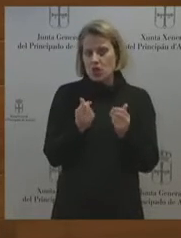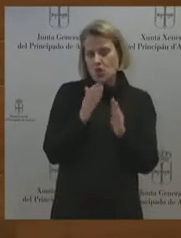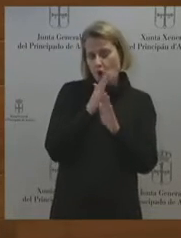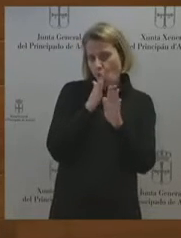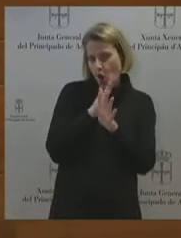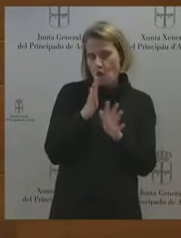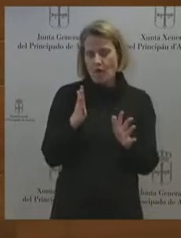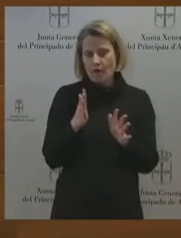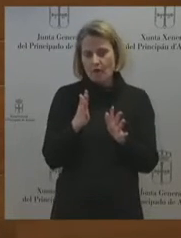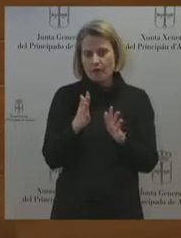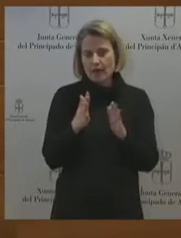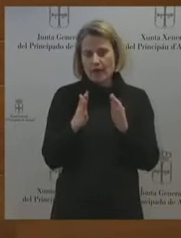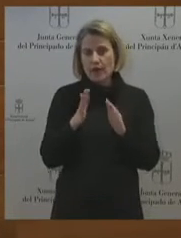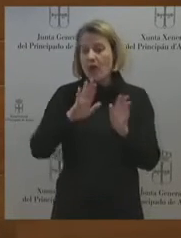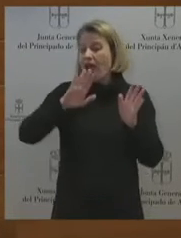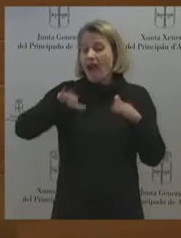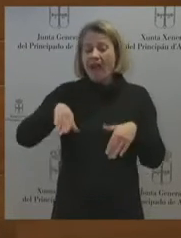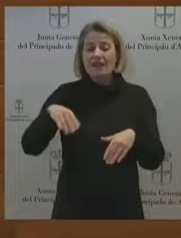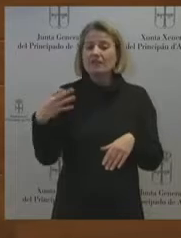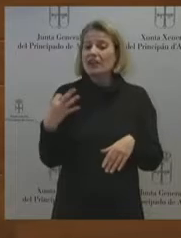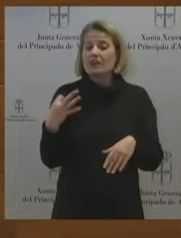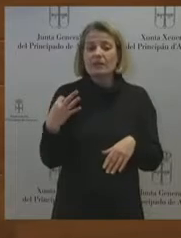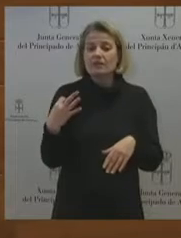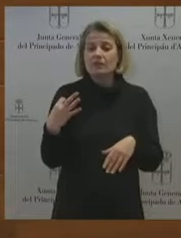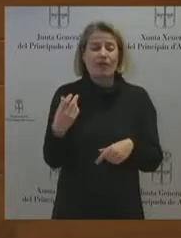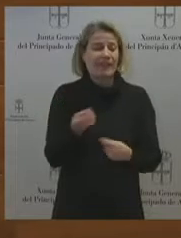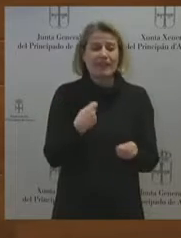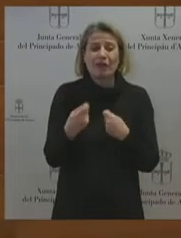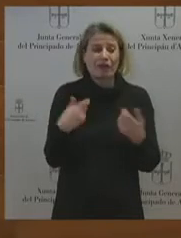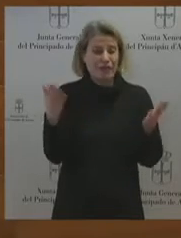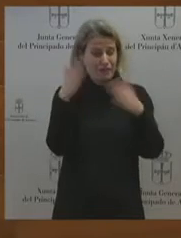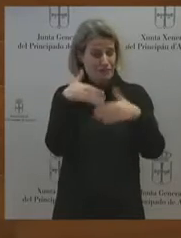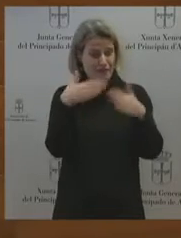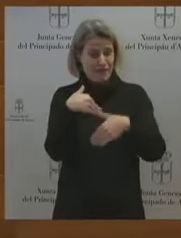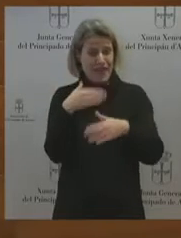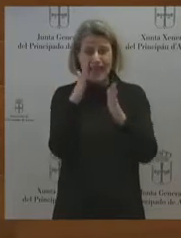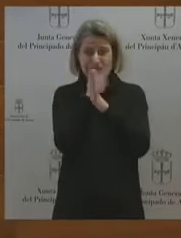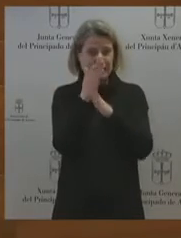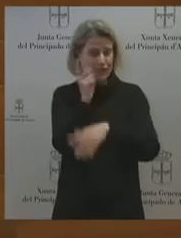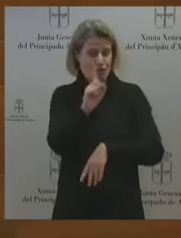negociación. Y que los únicos planteamientos que hay son empresas que quieren deshacer el tejido